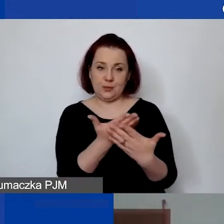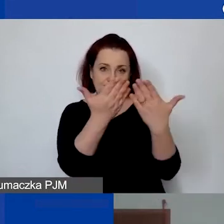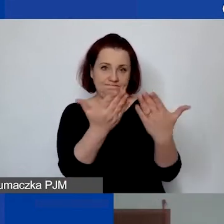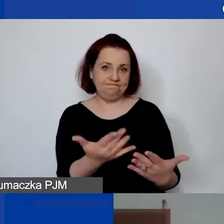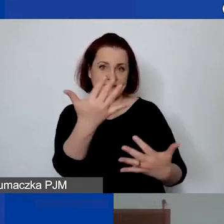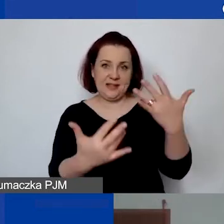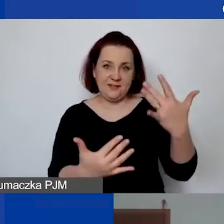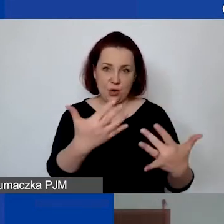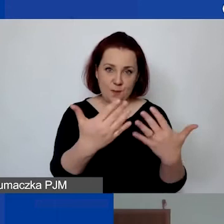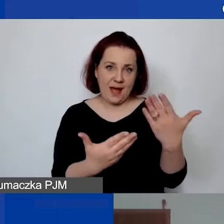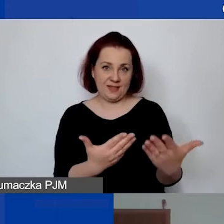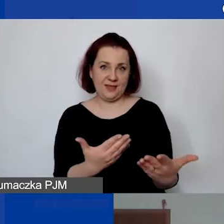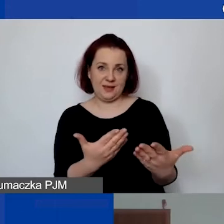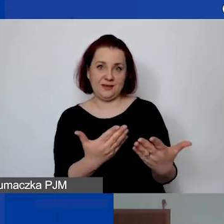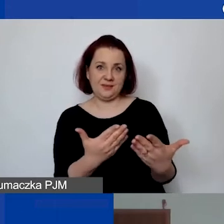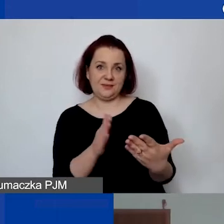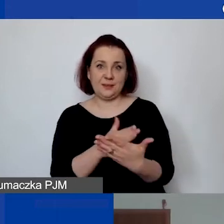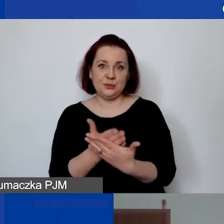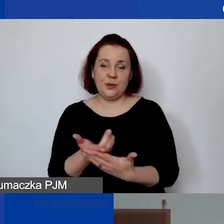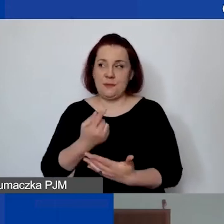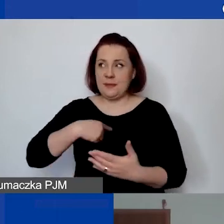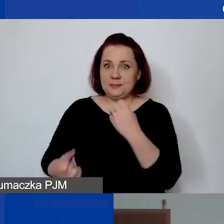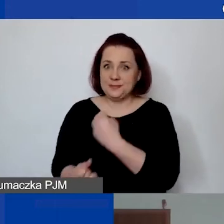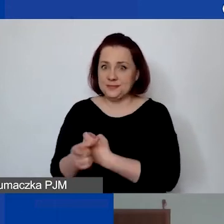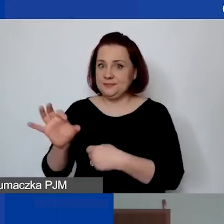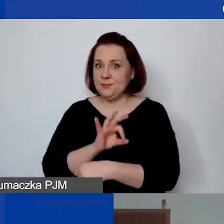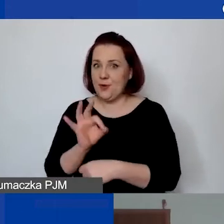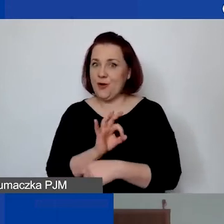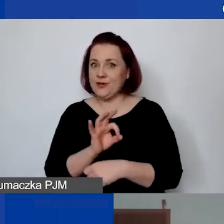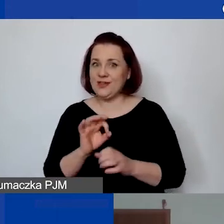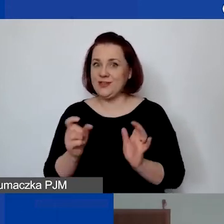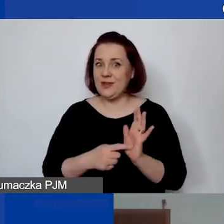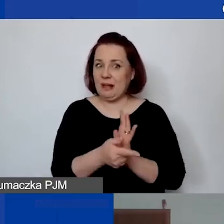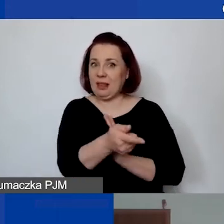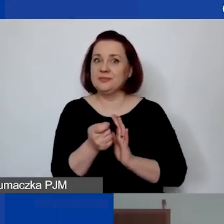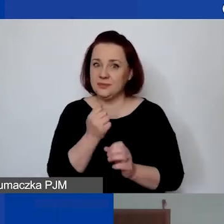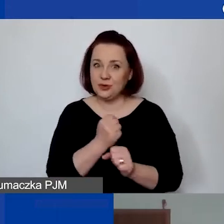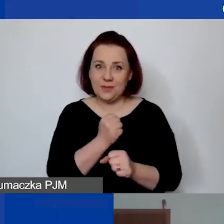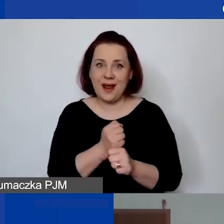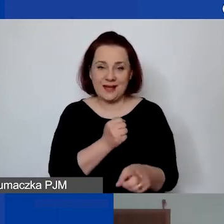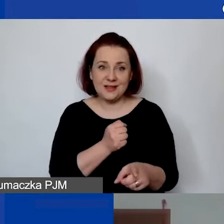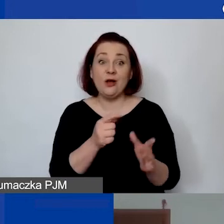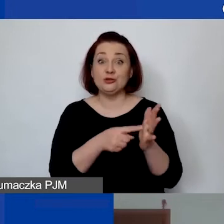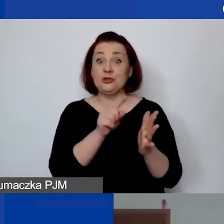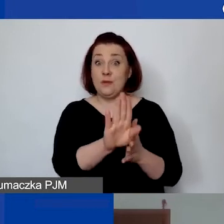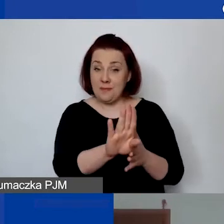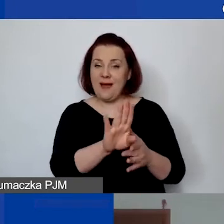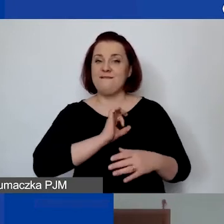jeżeli jest jakiś specyficzny projekt, który wymaga zatrudnienia informatyka, którzy często pracują na własnej działalności gospodarczej,